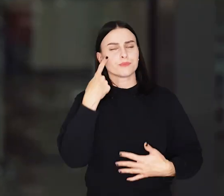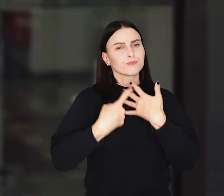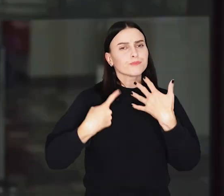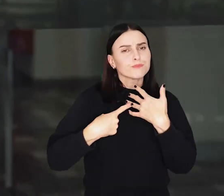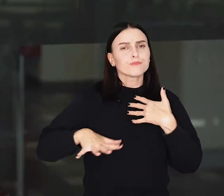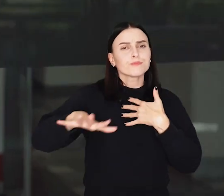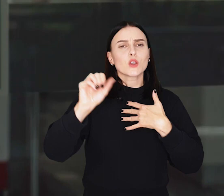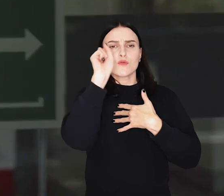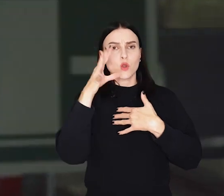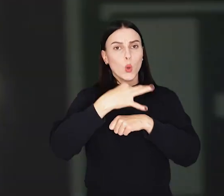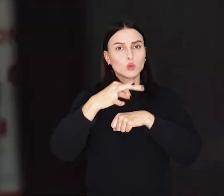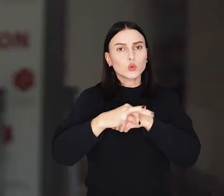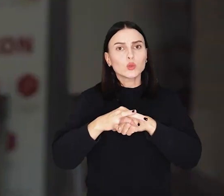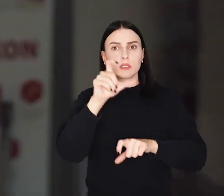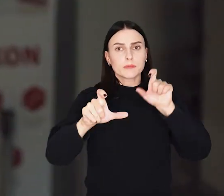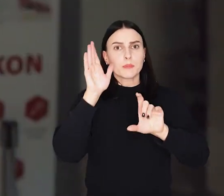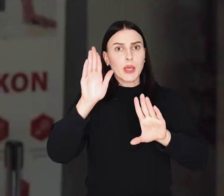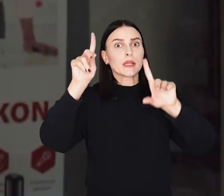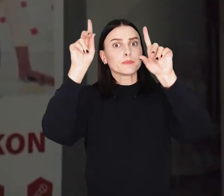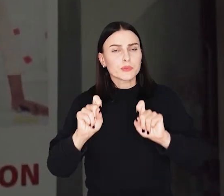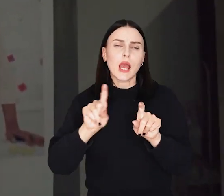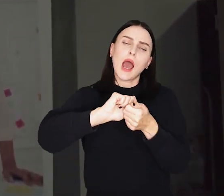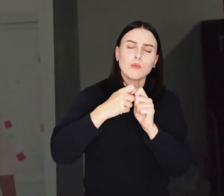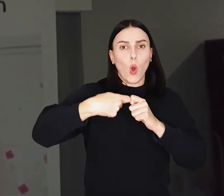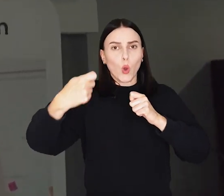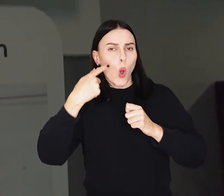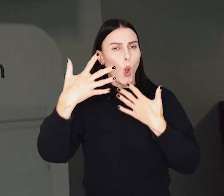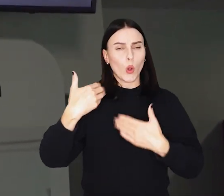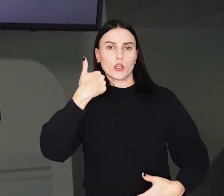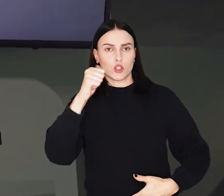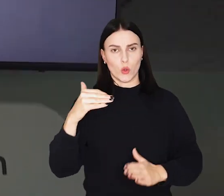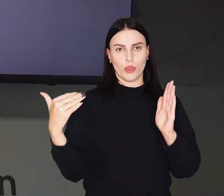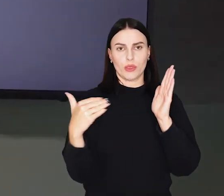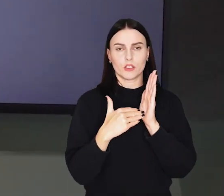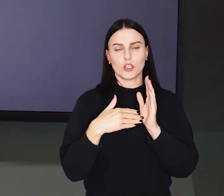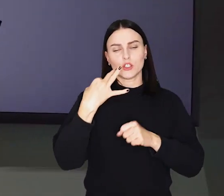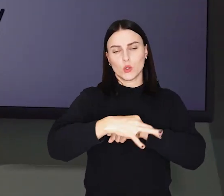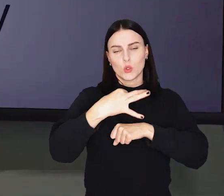Szacuje się, że we Wrocławiu studia rozpocznie lub będzie kontynuowało około 100 tys studentów.